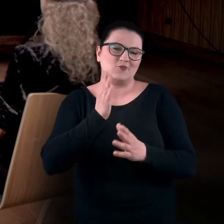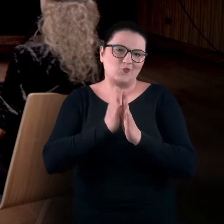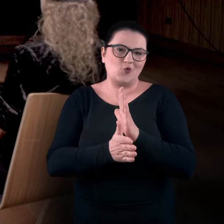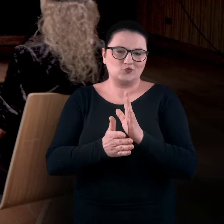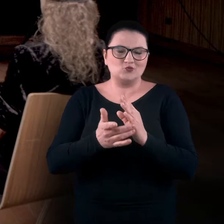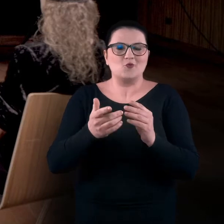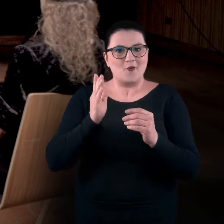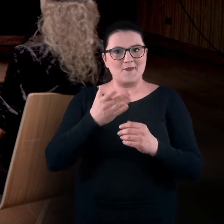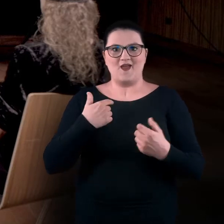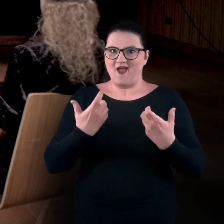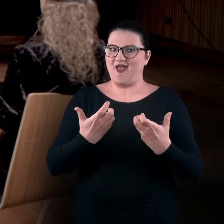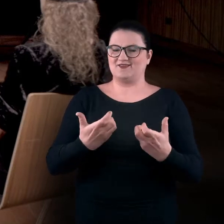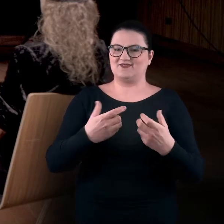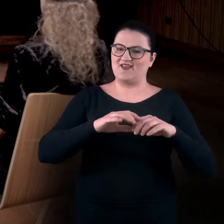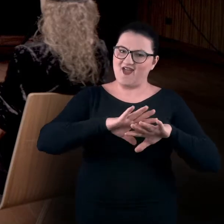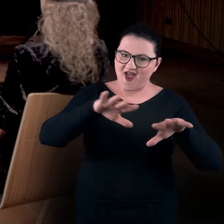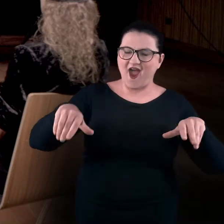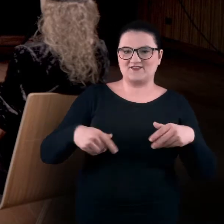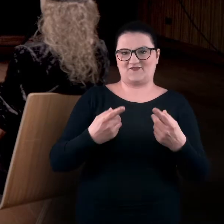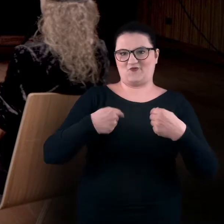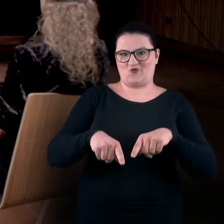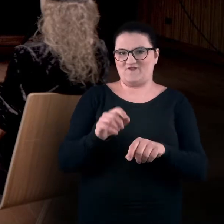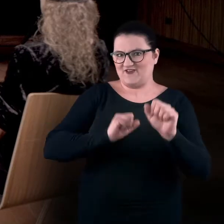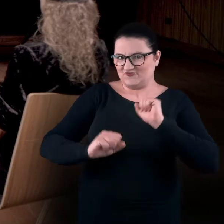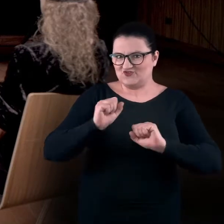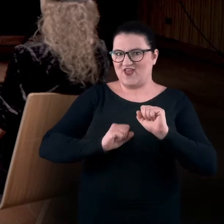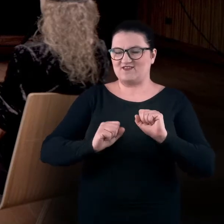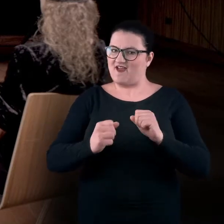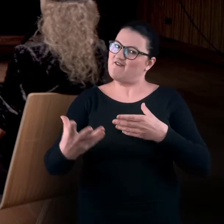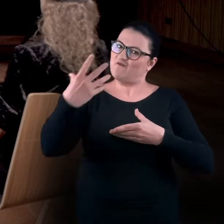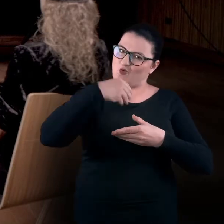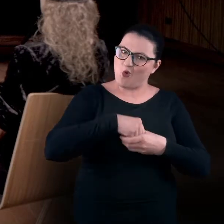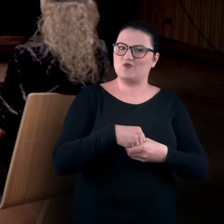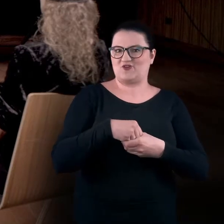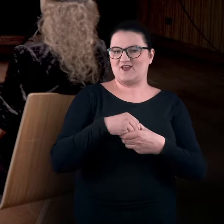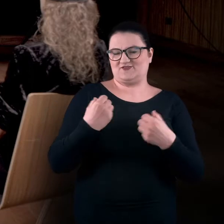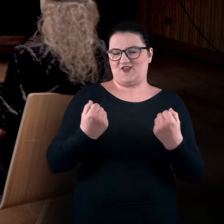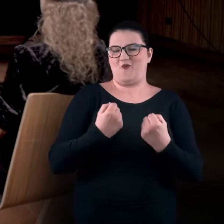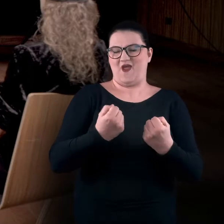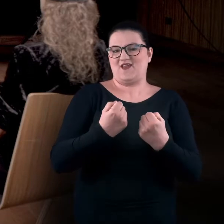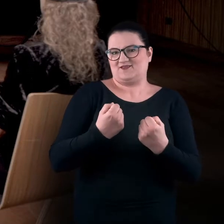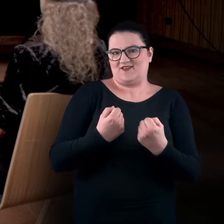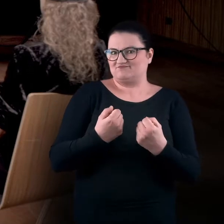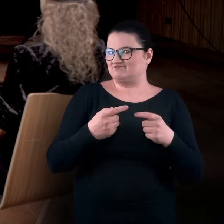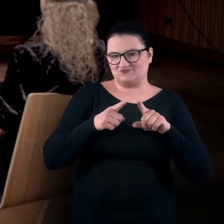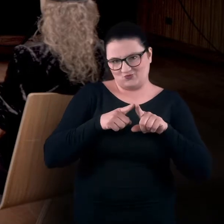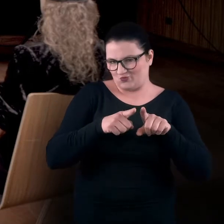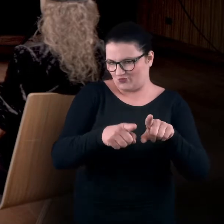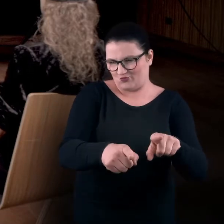będzie to zachęta do tego, aby wykonywać pewne ćwiczenia i włączać się do tego działania niemalże symultanicznie.